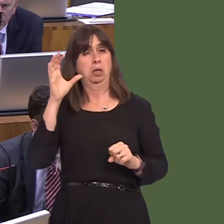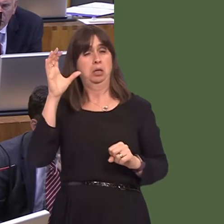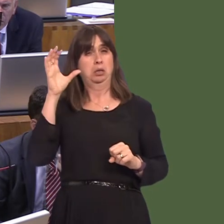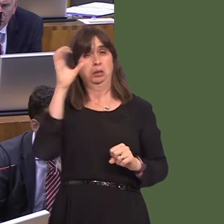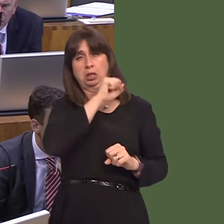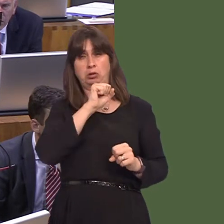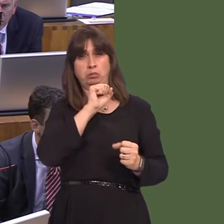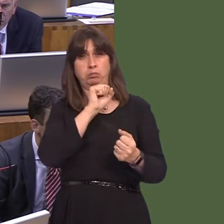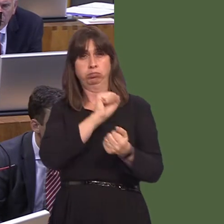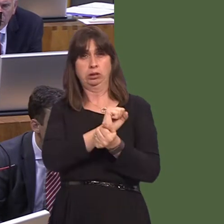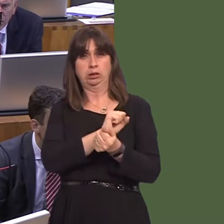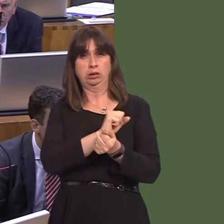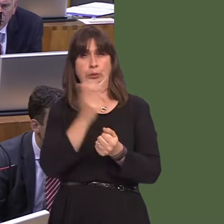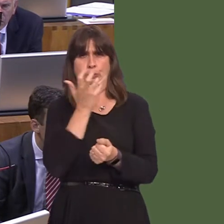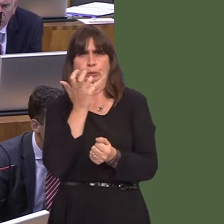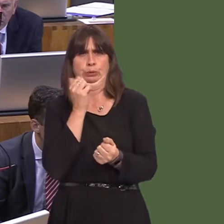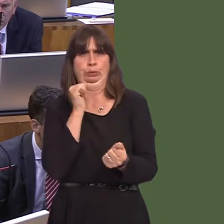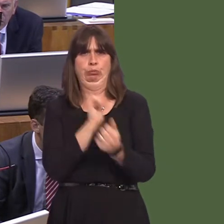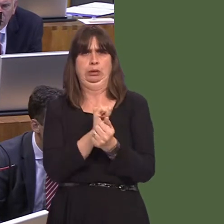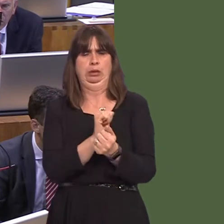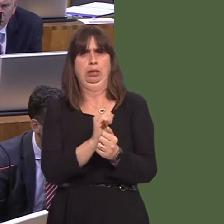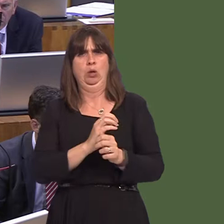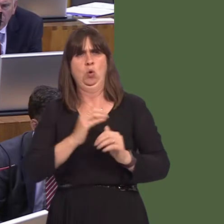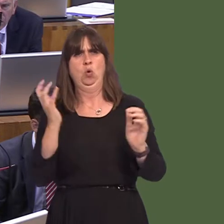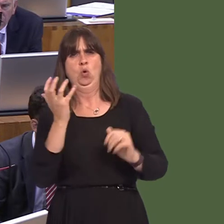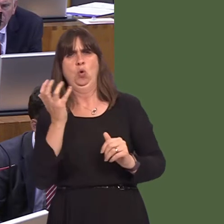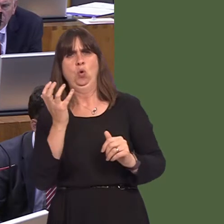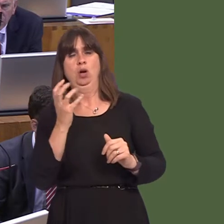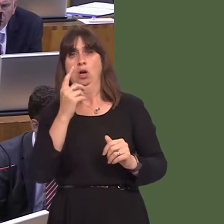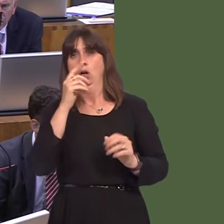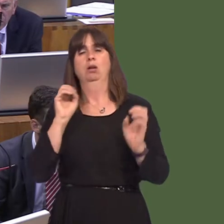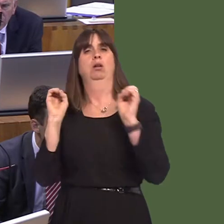be housed in one or two places, or three probably, around the whole of the UK, rather than us